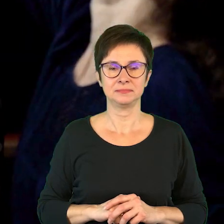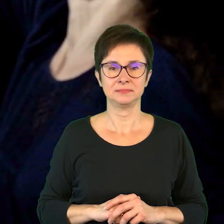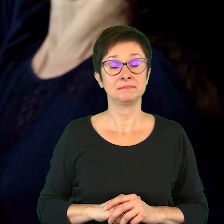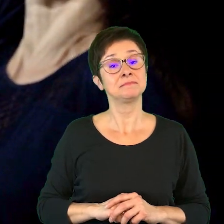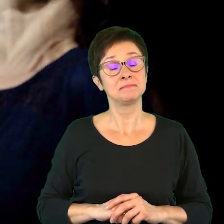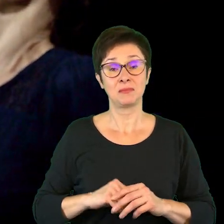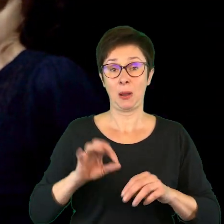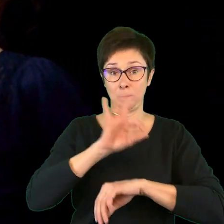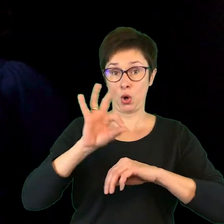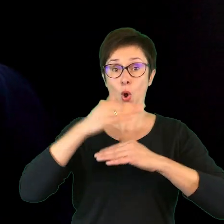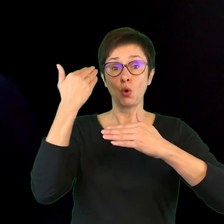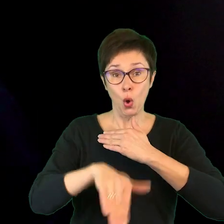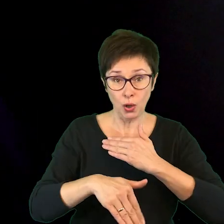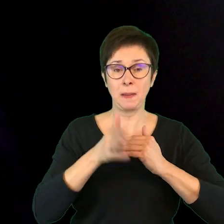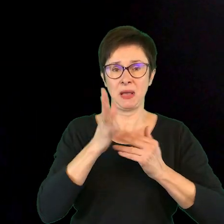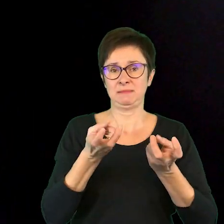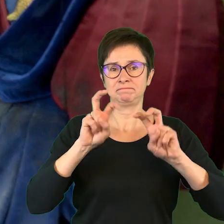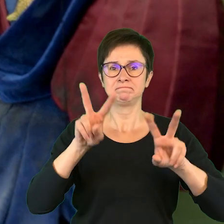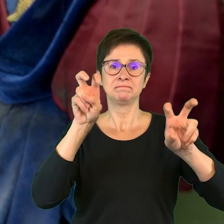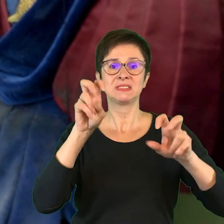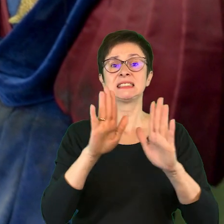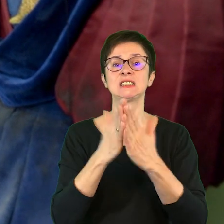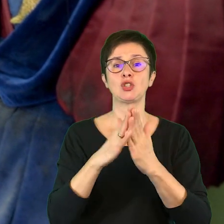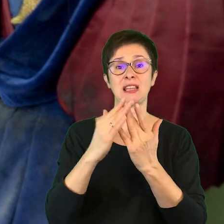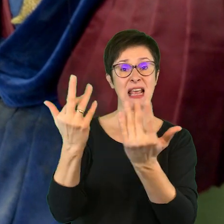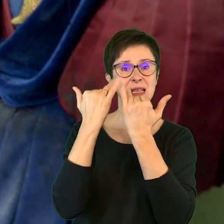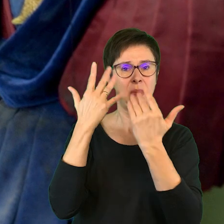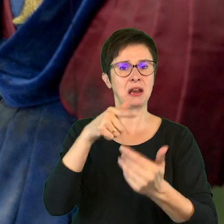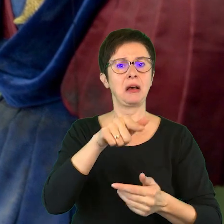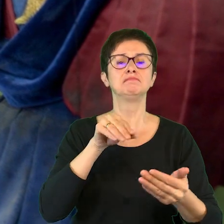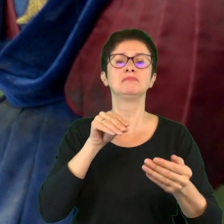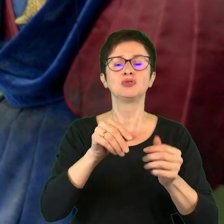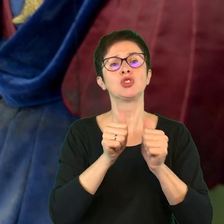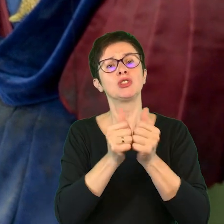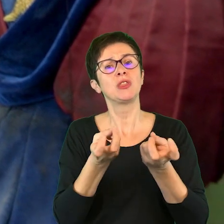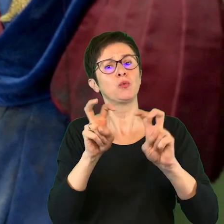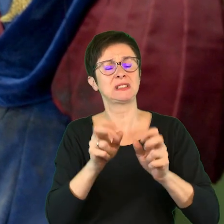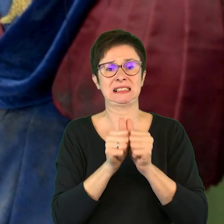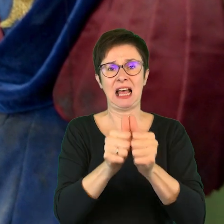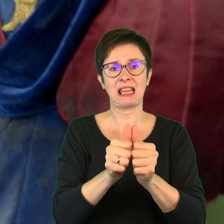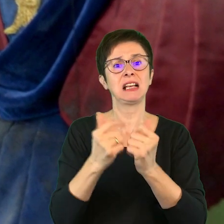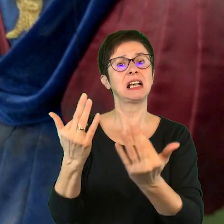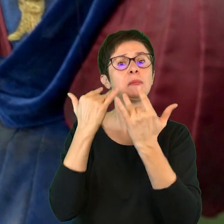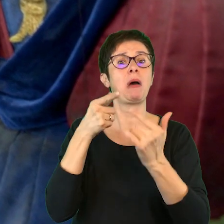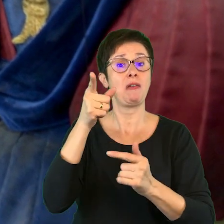Po projekcie powstaną też zeszyty inspiracji, czyli takie twórcze zadania zainspirowane spektaklami,